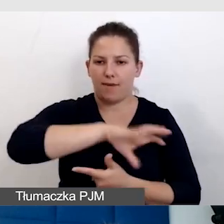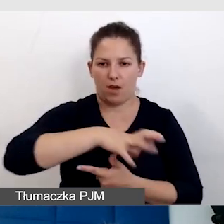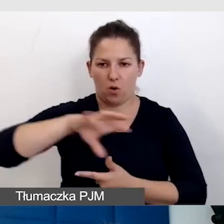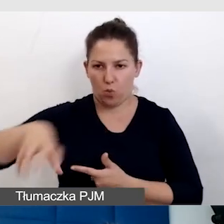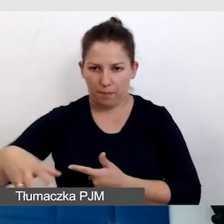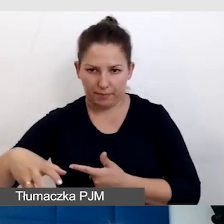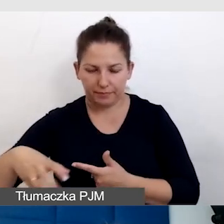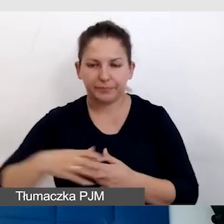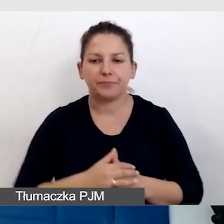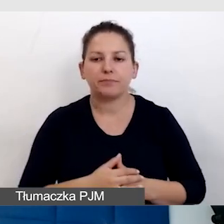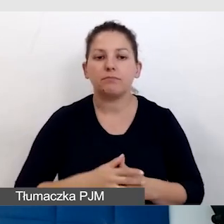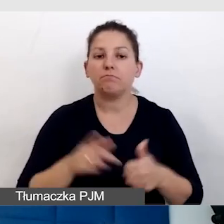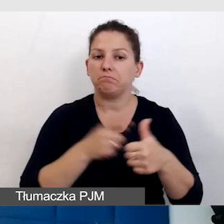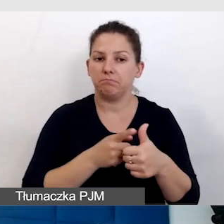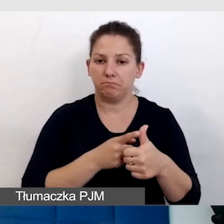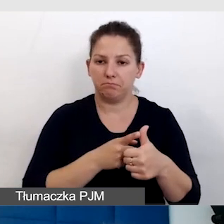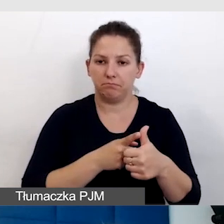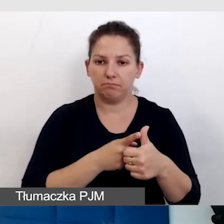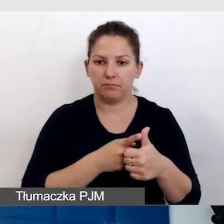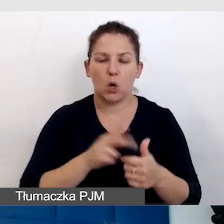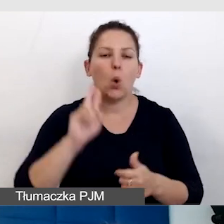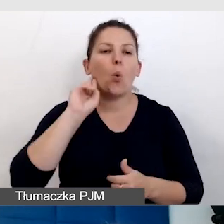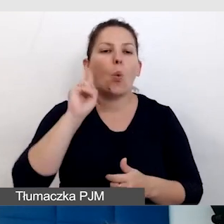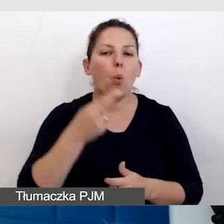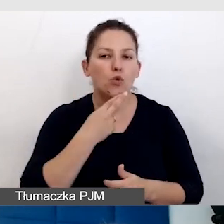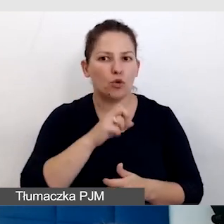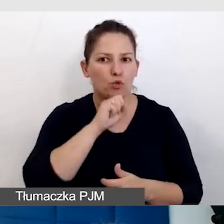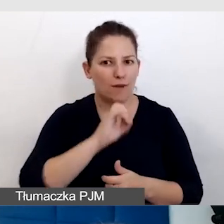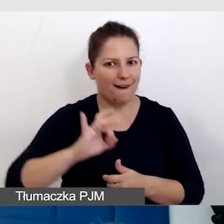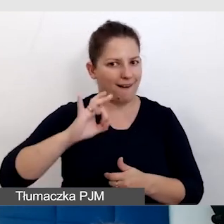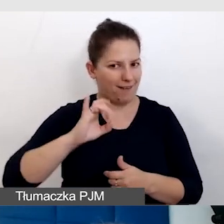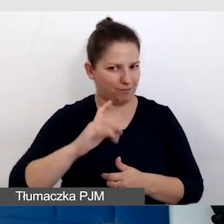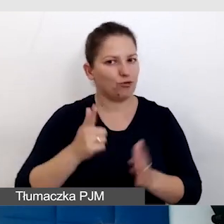Jedni, zwani Głusi, często pisane wielkim G.